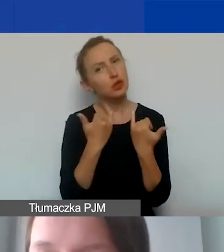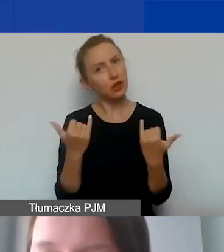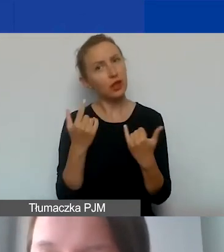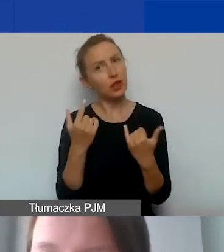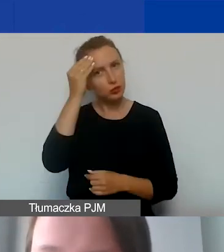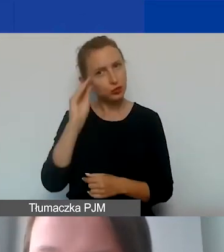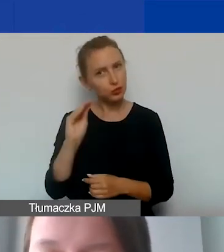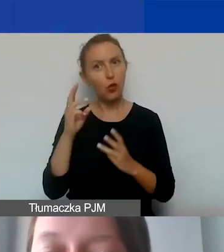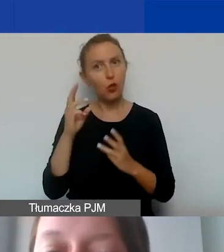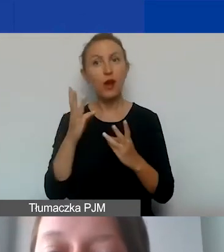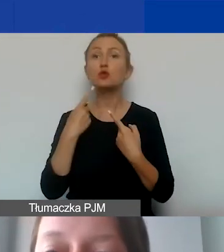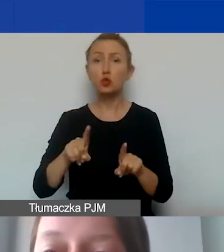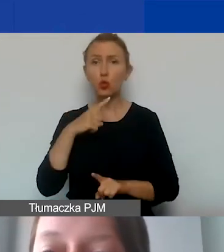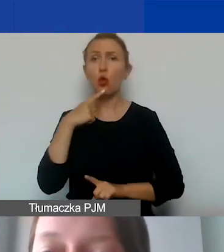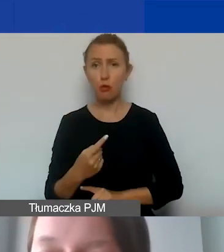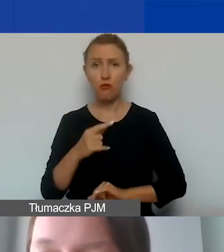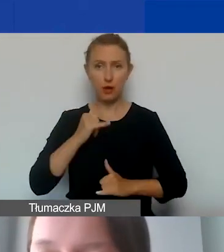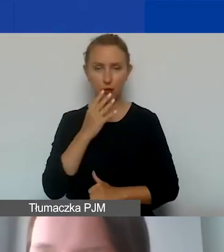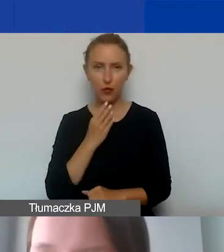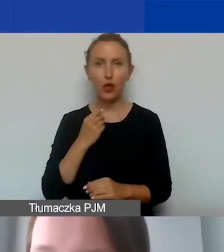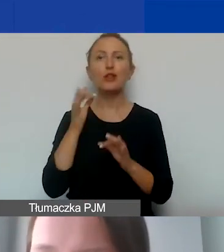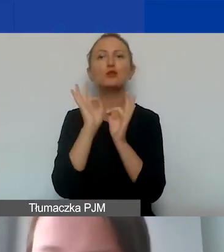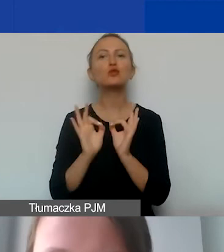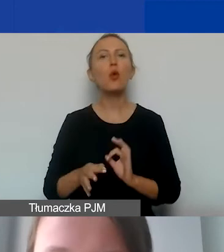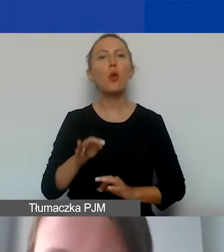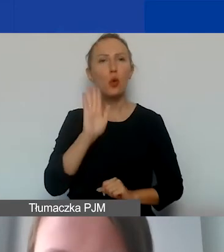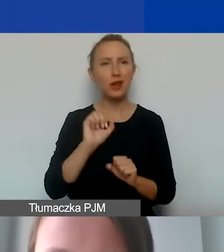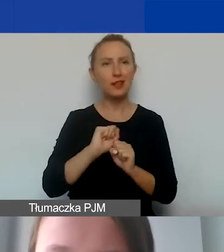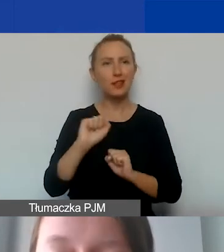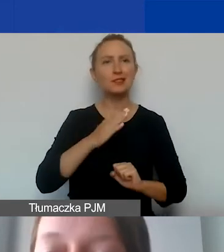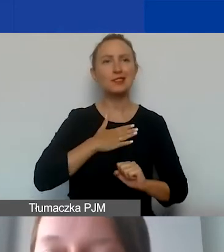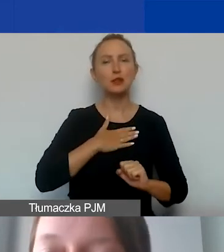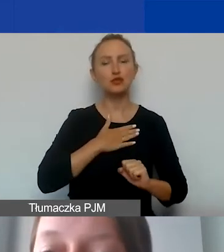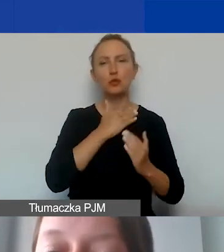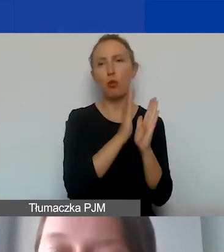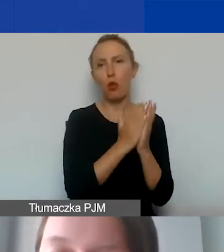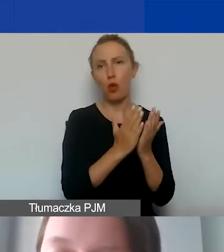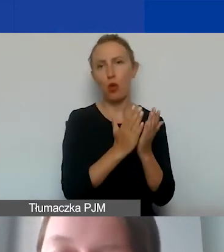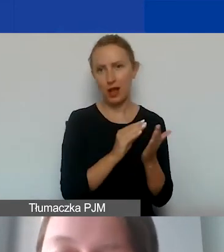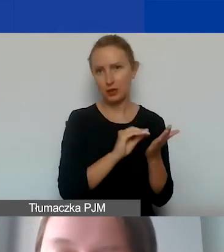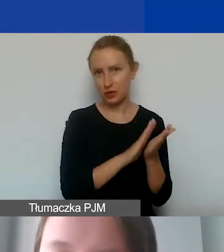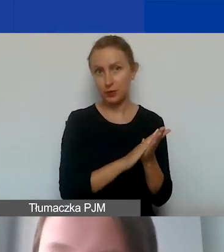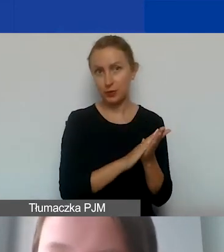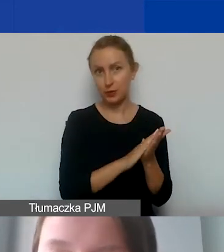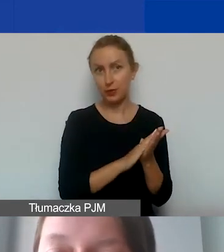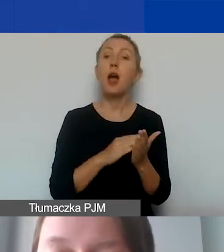Opowiem o tym krótko, szczegóły znajdą państwo w naszym podręczniku. Zarówno koszty bezpośrednie, jak i pośrednie